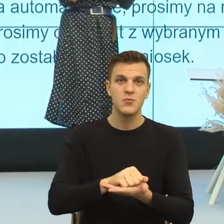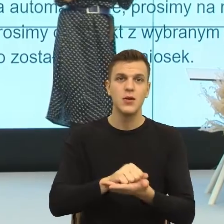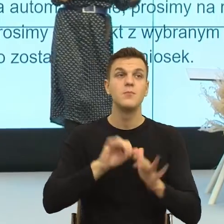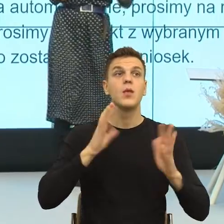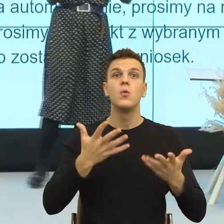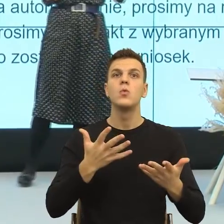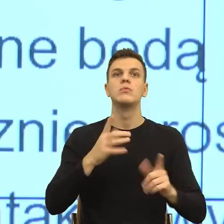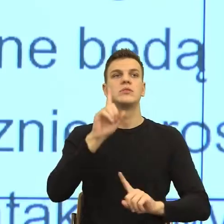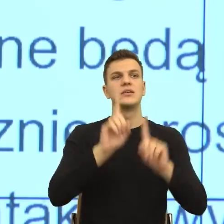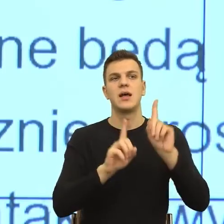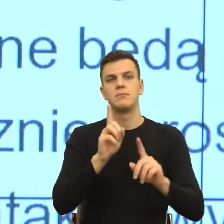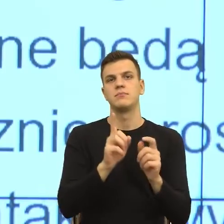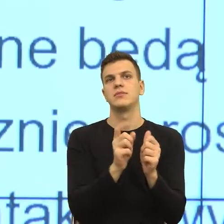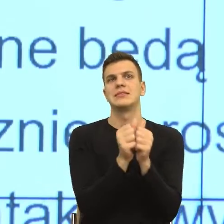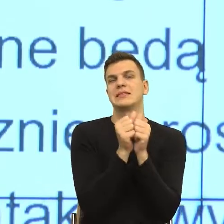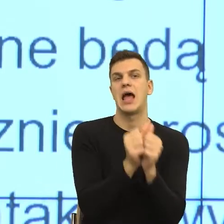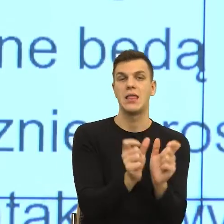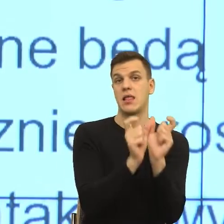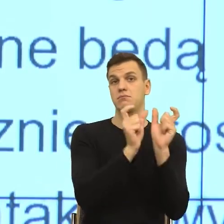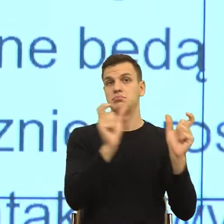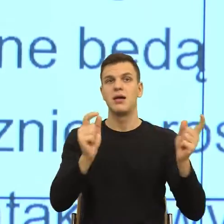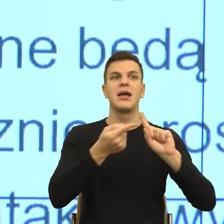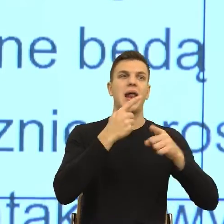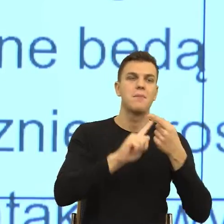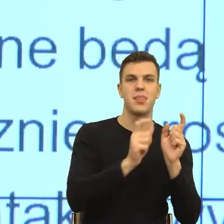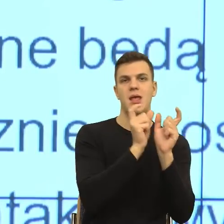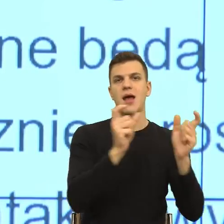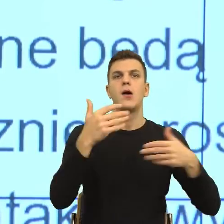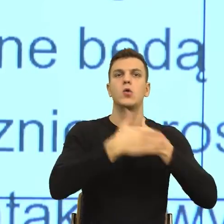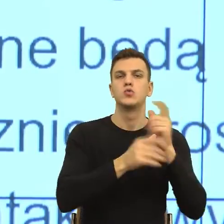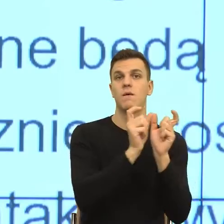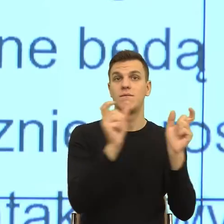czy pewne konstrukcje gramatyczne, językowe sprawiają, że ludzie